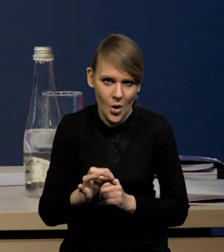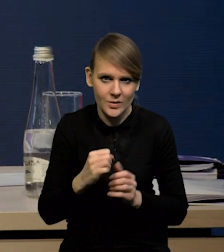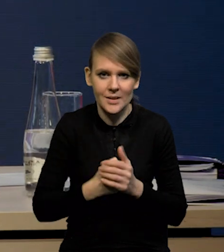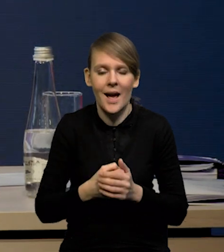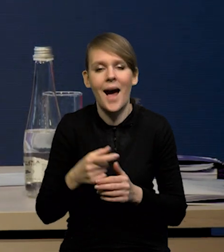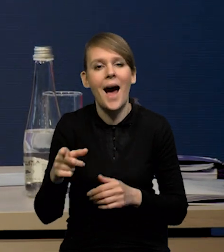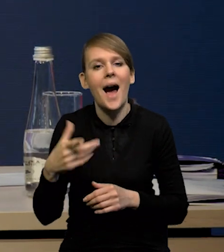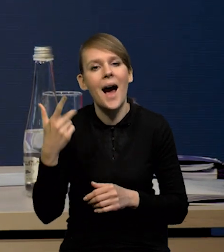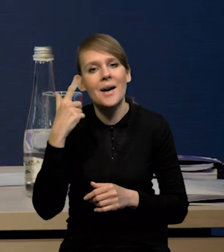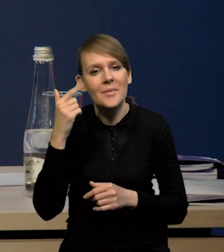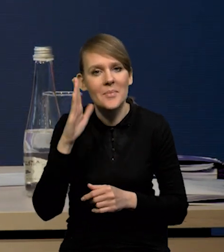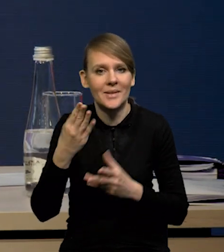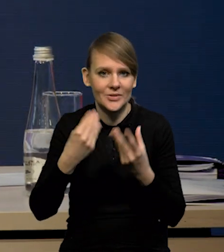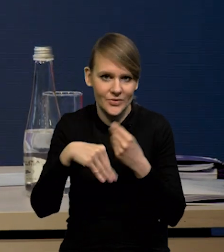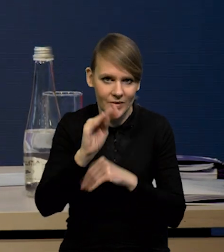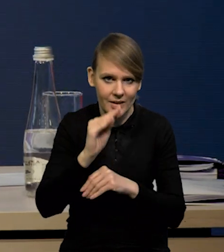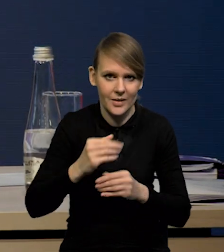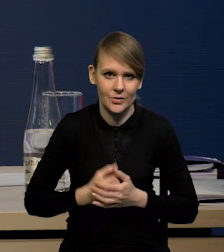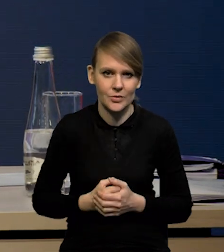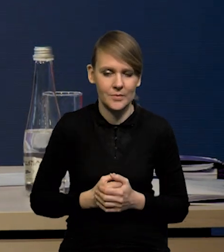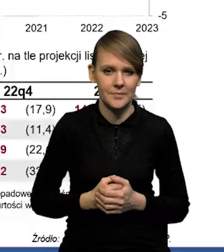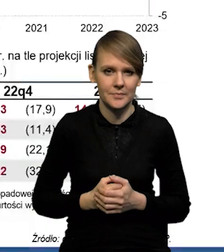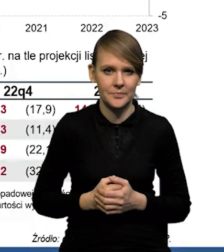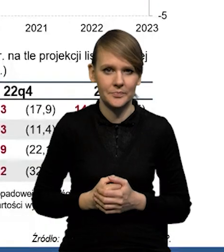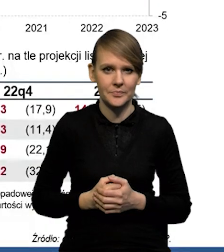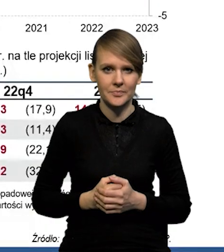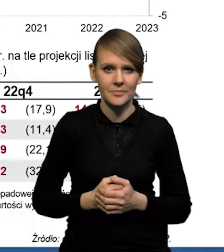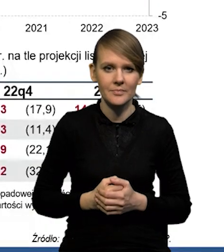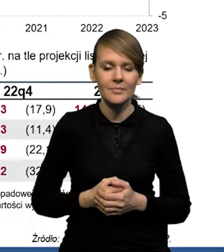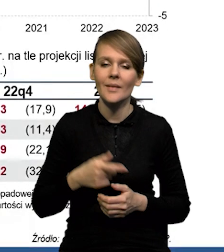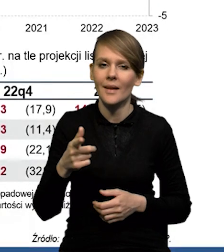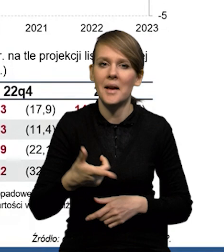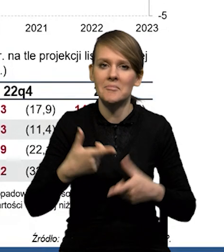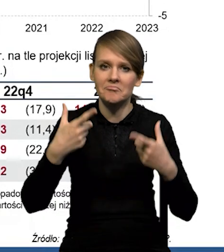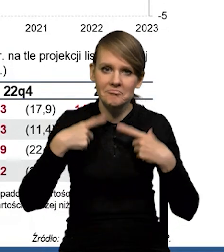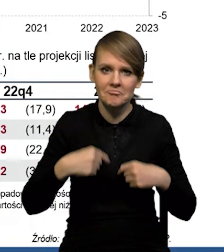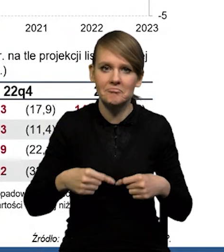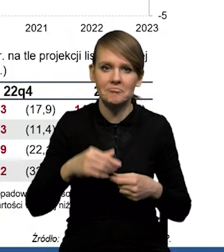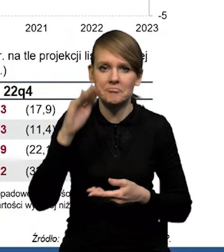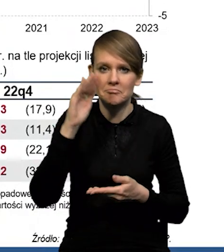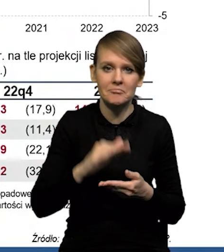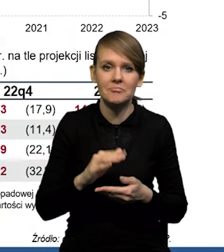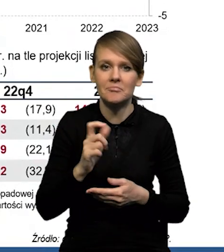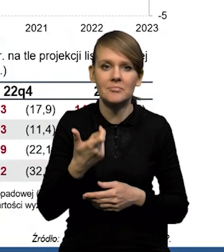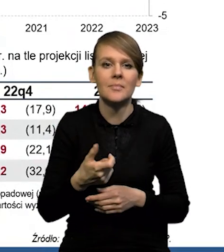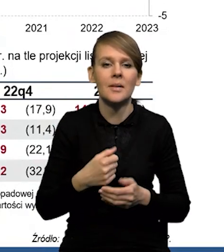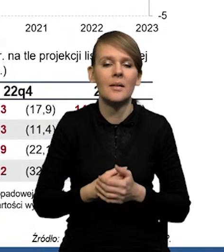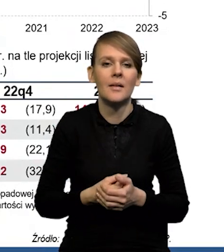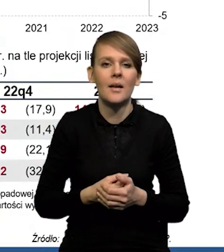a oczekiwania kształtowały się na nieco wyższym poziomie. To, co zaskoczyło rzeczywiście w dół, to były wzrosty cen energii.